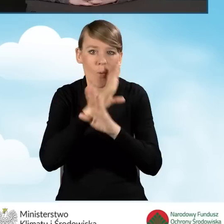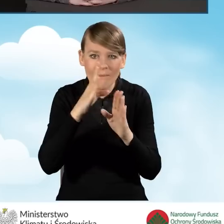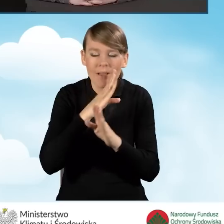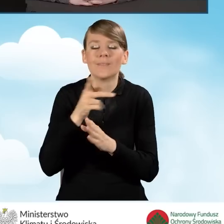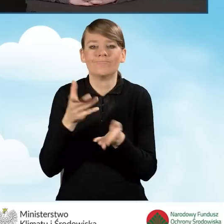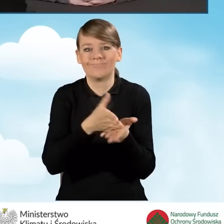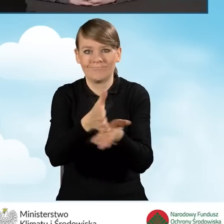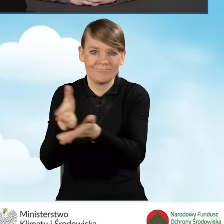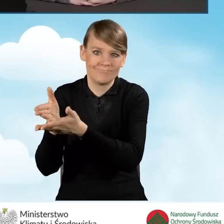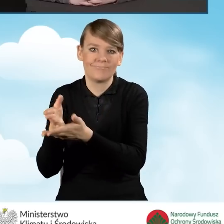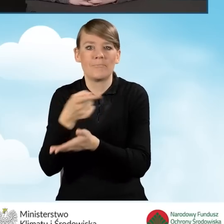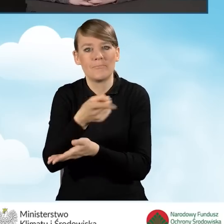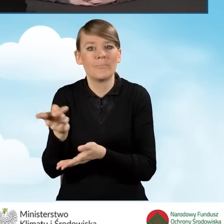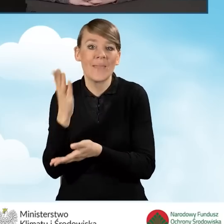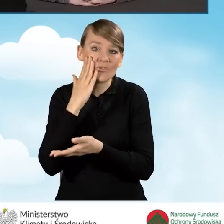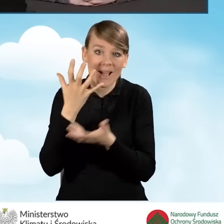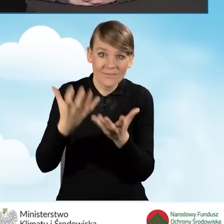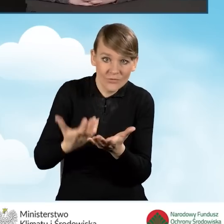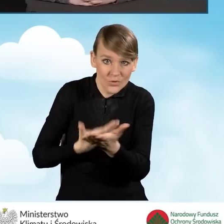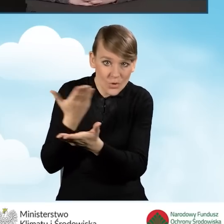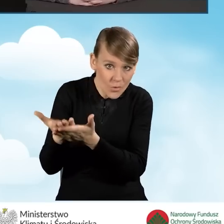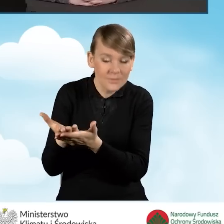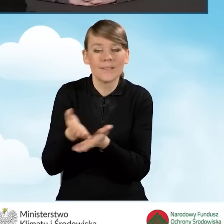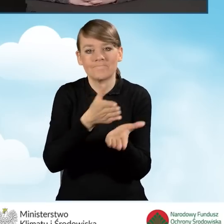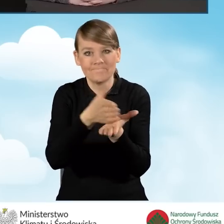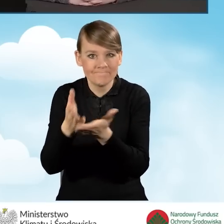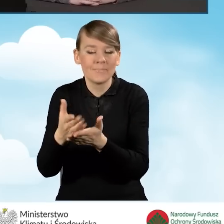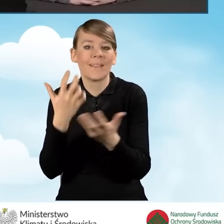w zakresie składania wniosków, informują o programie Czyste Powietrze.